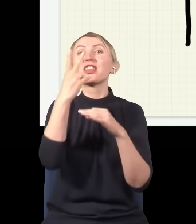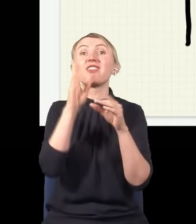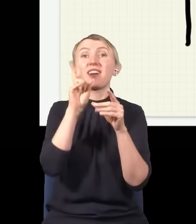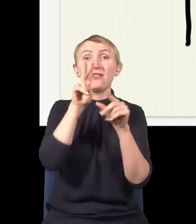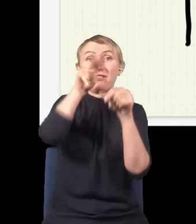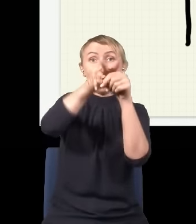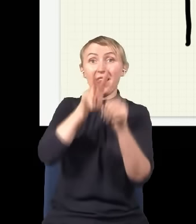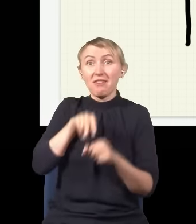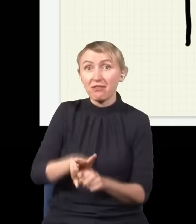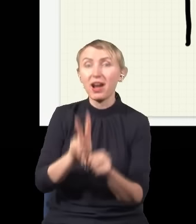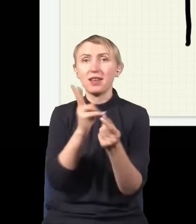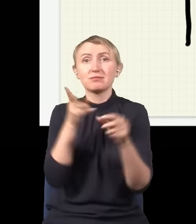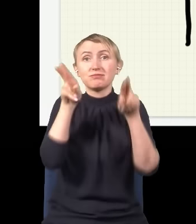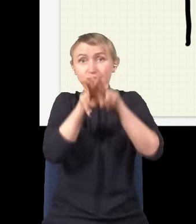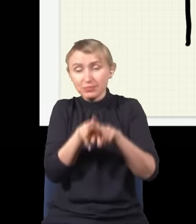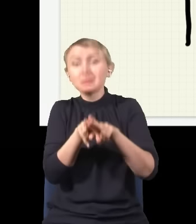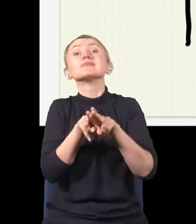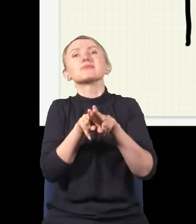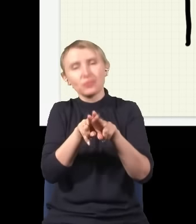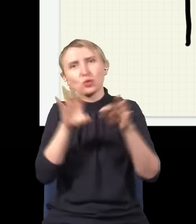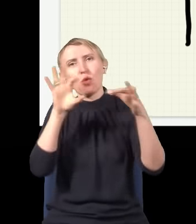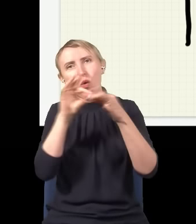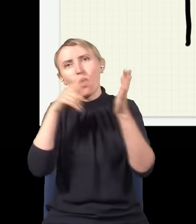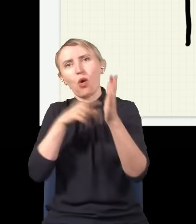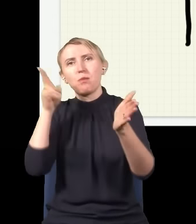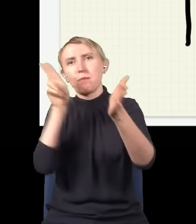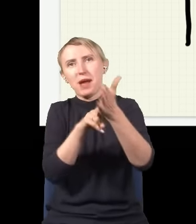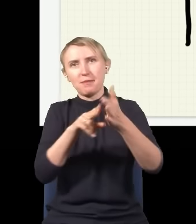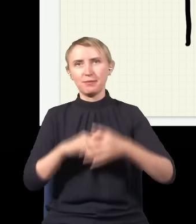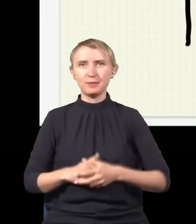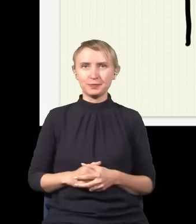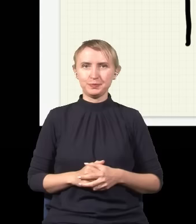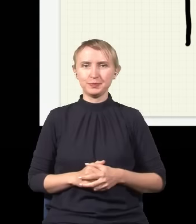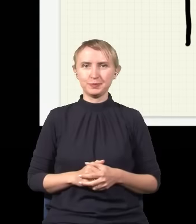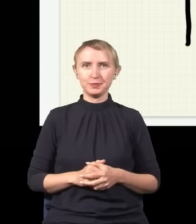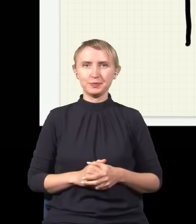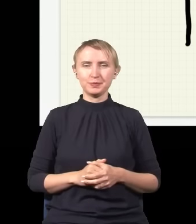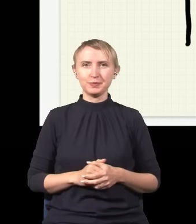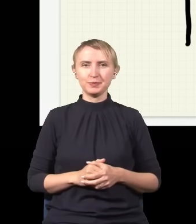się na siebie nakładają, interferują i w wyniku tego czegoś dostajemy tego typu obrazek.